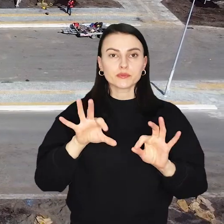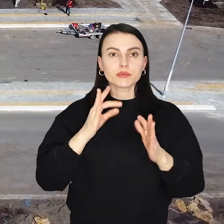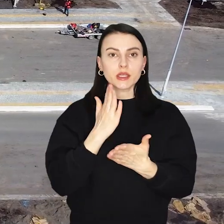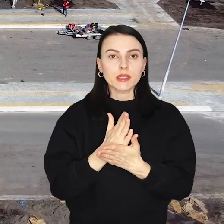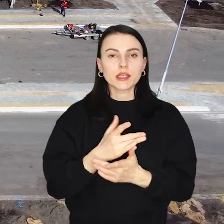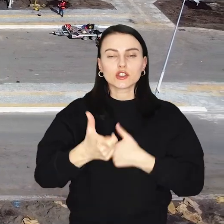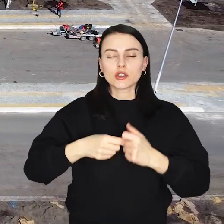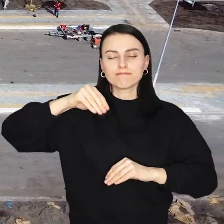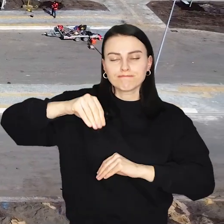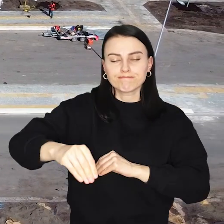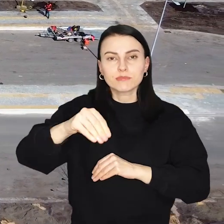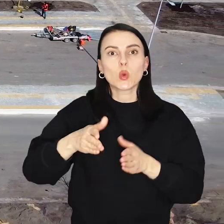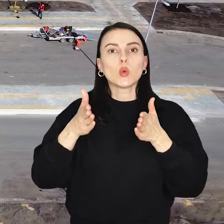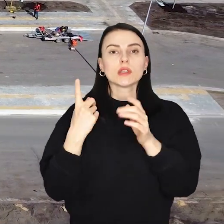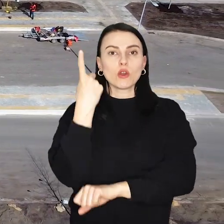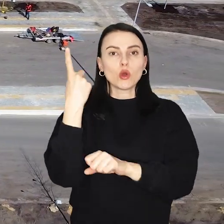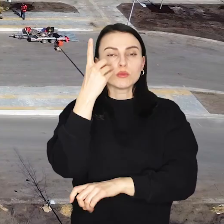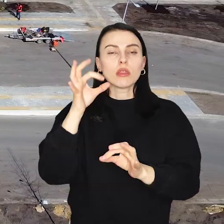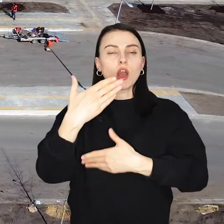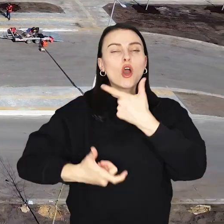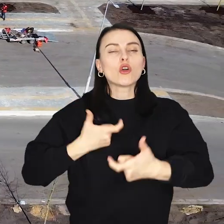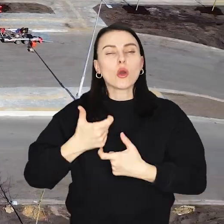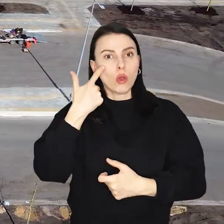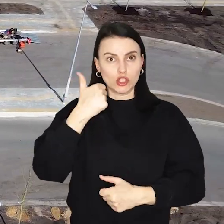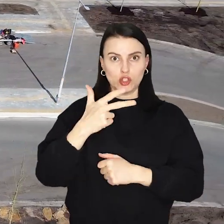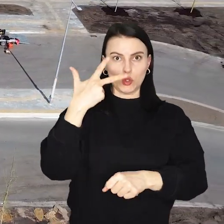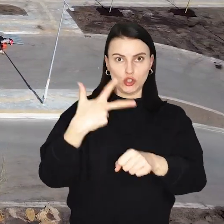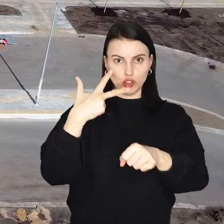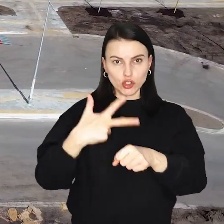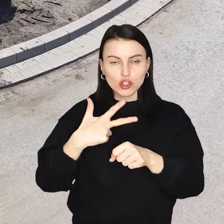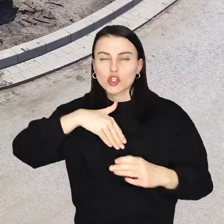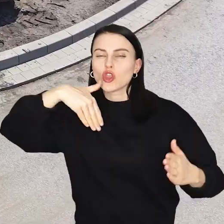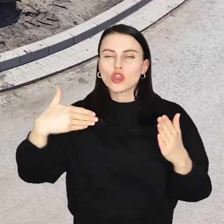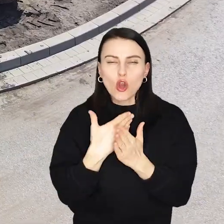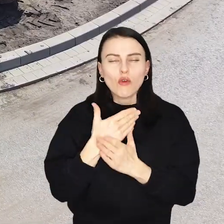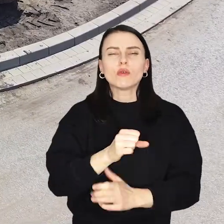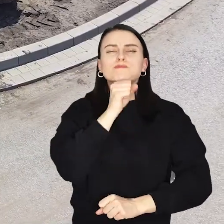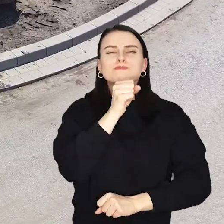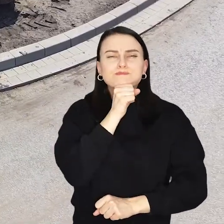Trwa wielkie zazielenianie ulicy Kosmonautów, posadzono tam już ponad 130 nowych, wielkich drzew